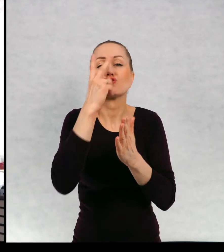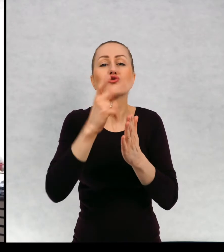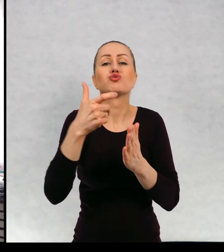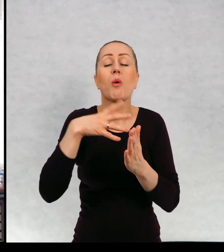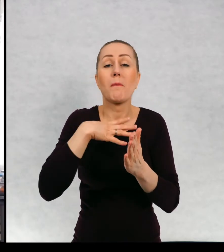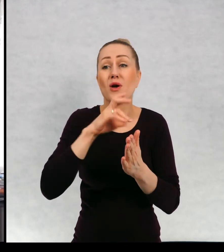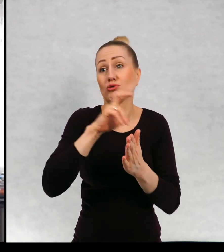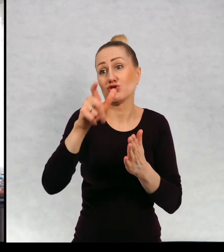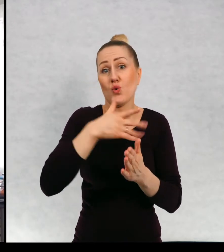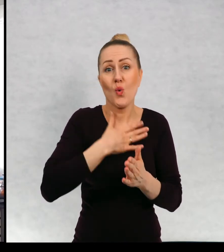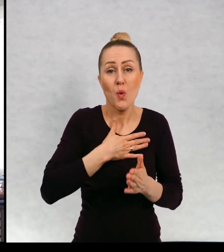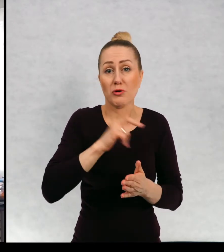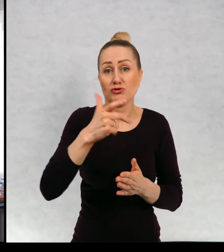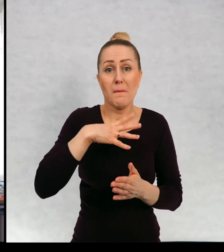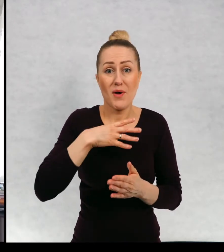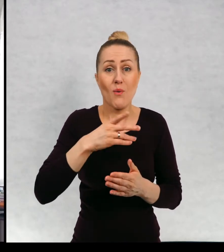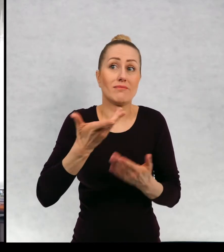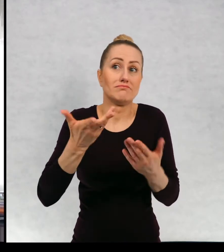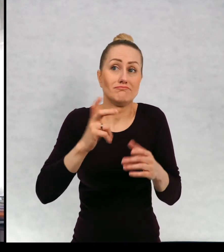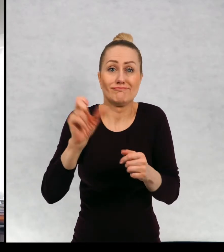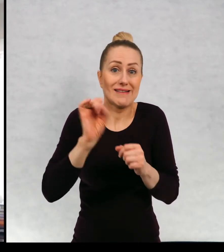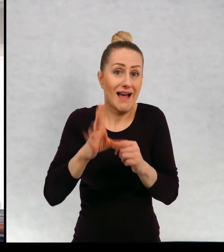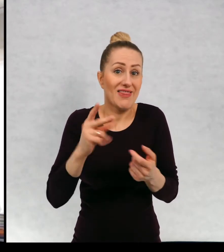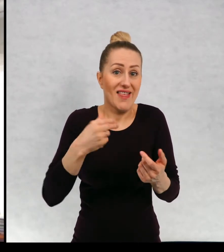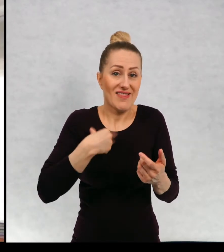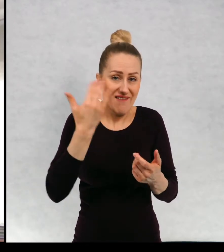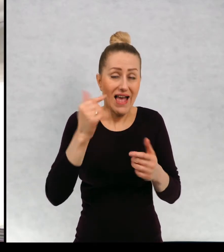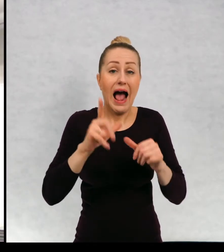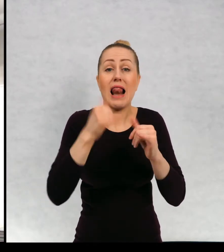są za wami, a jeżeli nie, to mam nadzieję, że po dzisiejszym spotkaniu